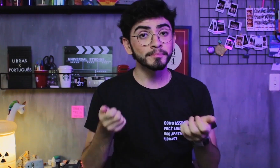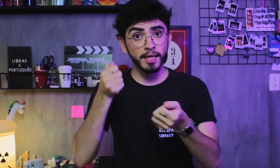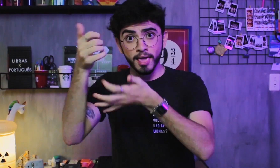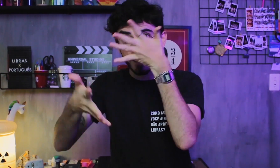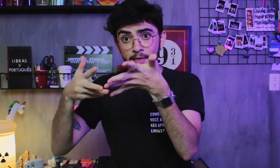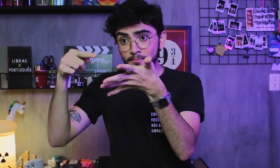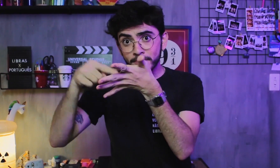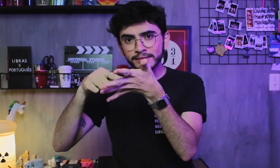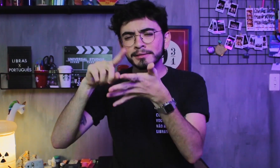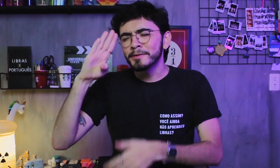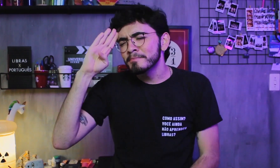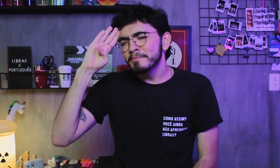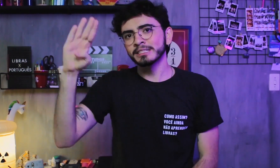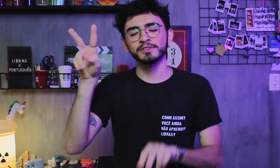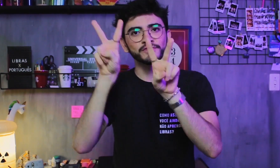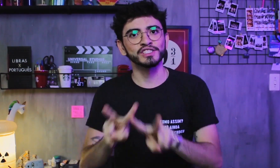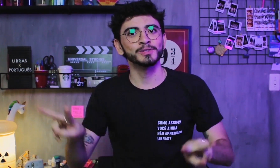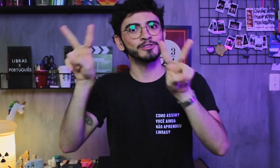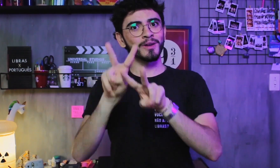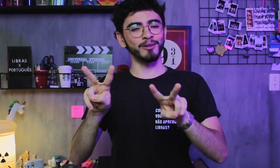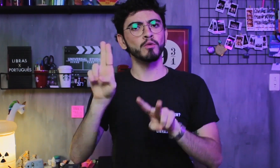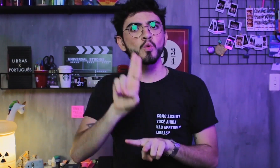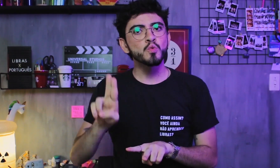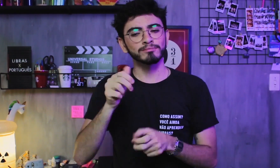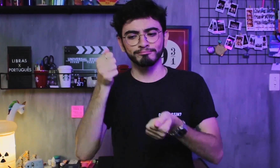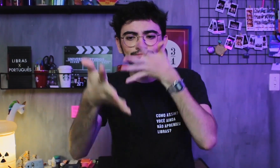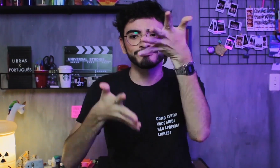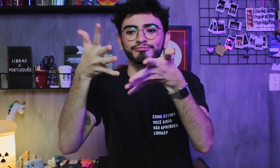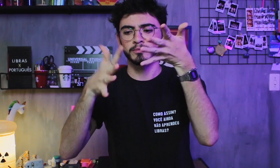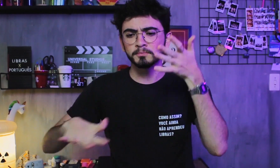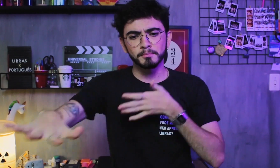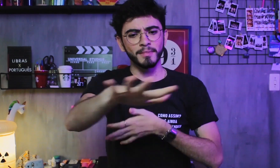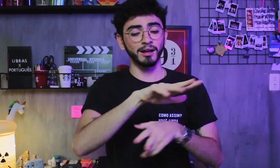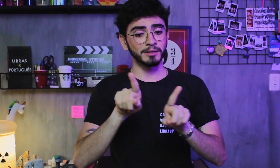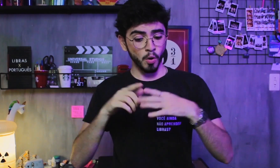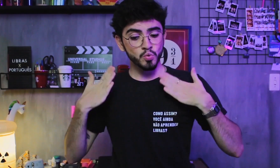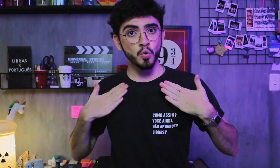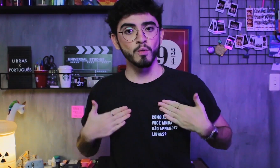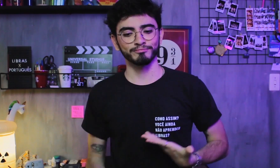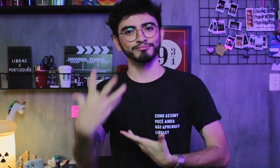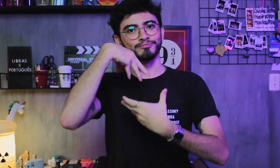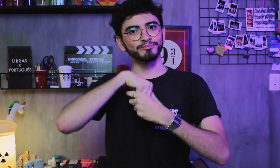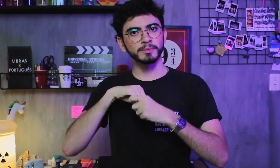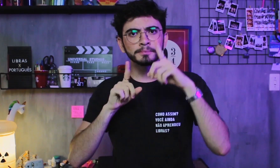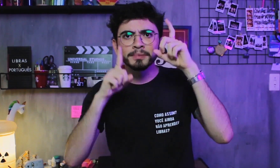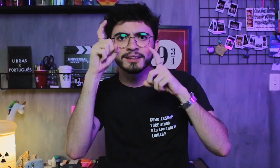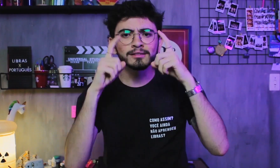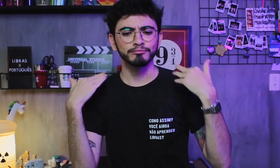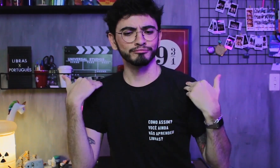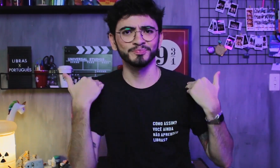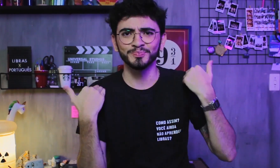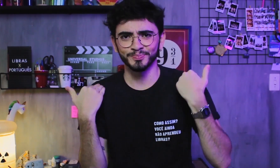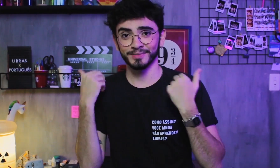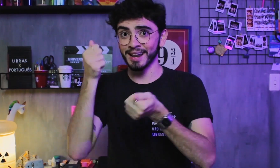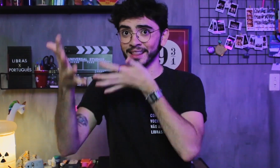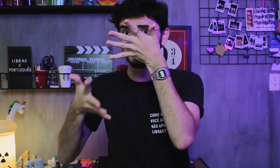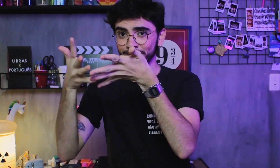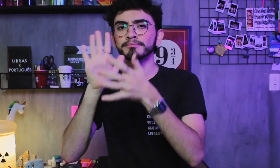A Libras é principalmente visual, é composta pelo uso das mãos, do espaço, da incorporação, expressão facial e movimento do corpo.